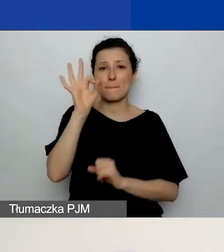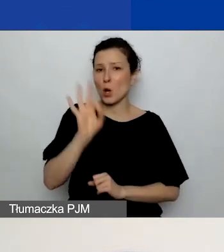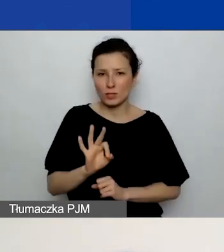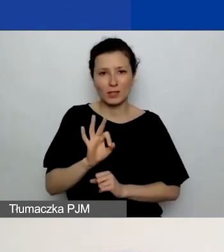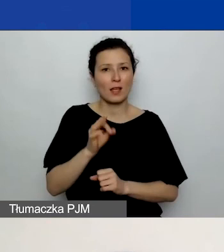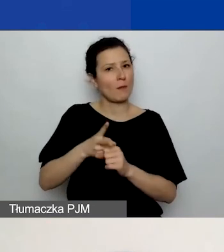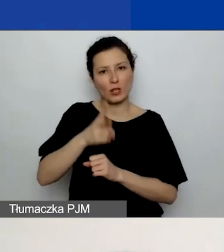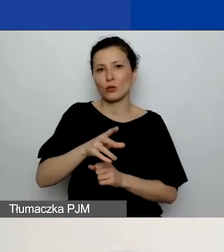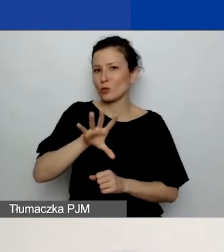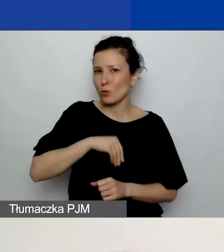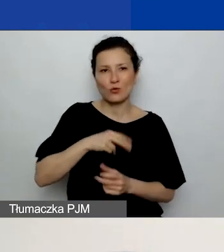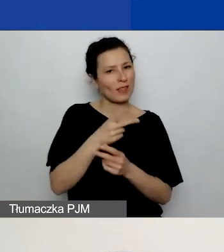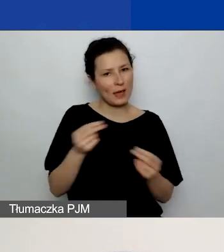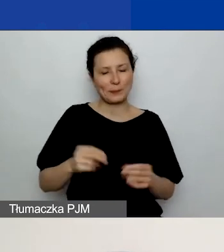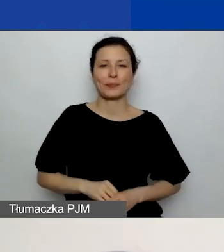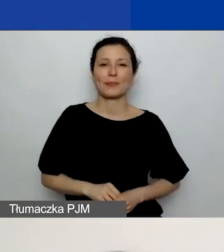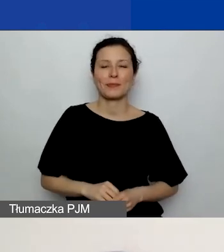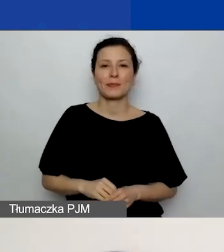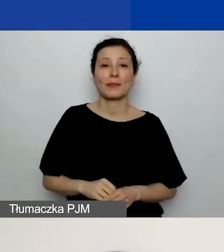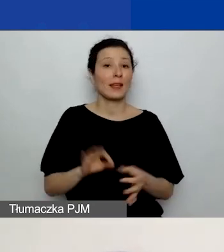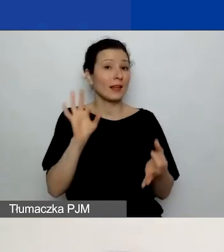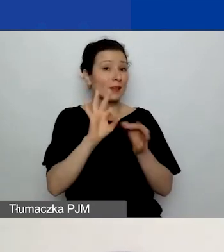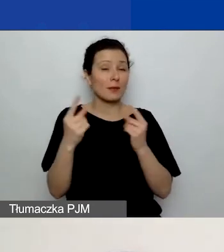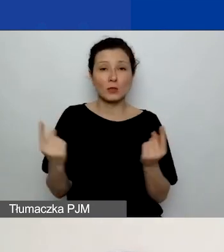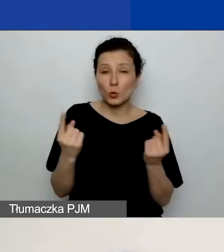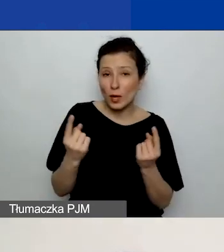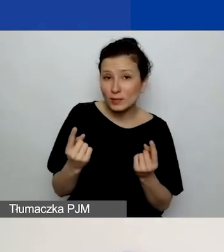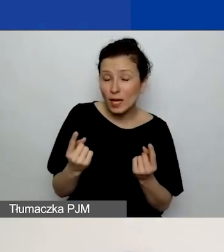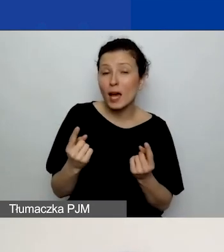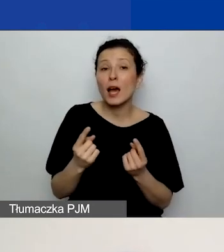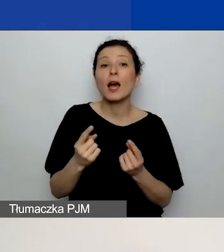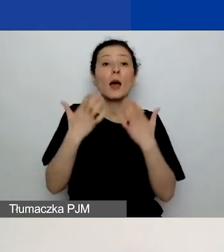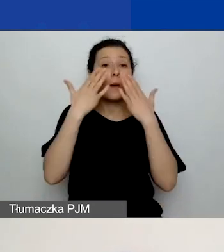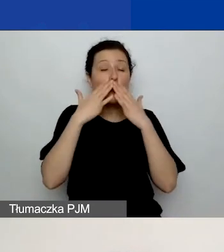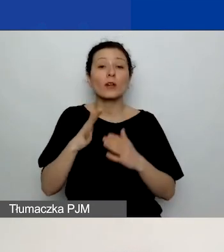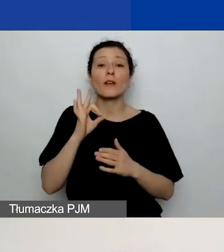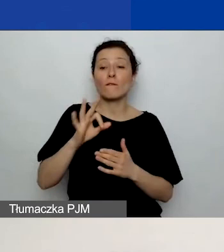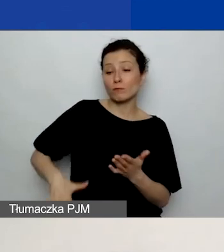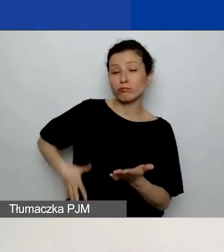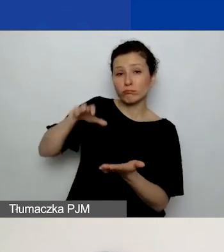W przypadku, gdybyście wykazali wkład własny, to jeszcze poprosimy o opisanie źródeł wkładu własnego.